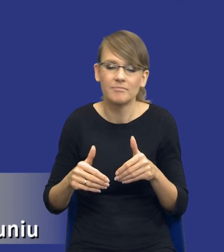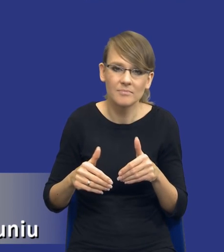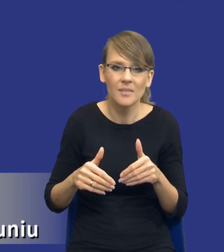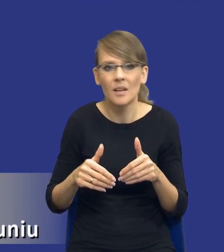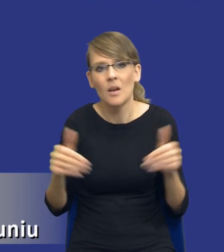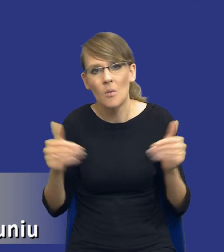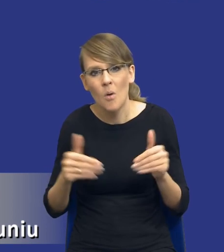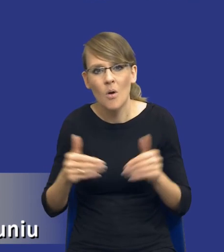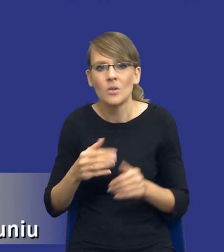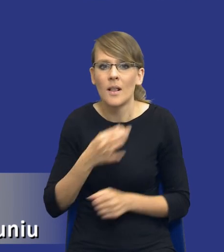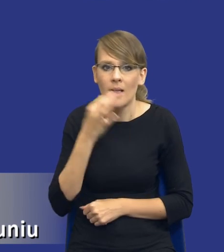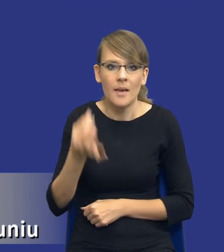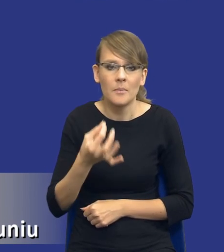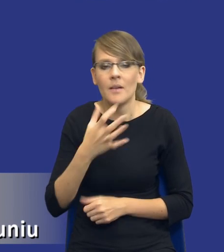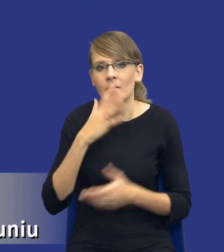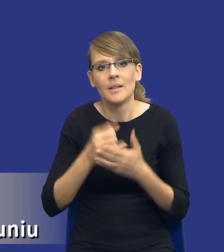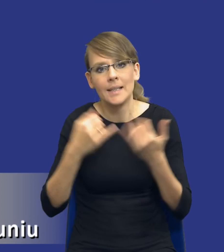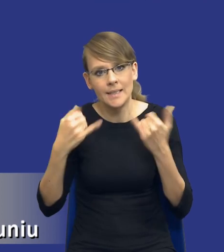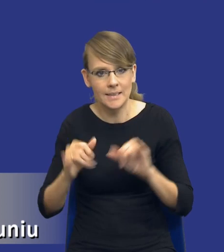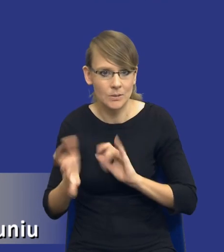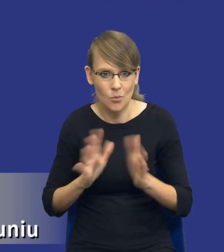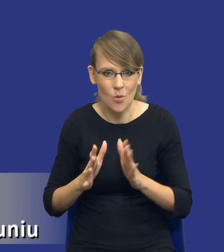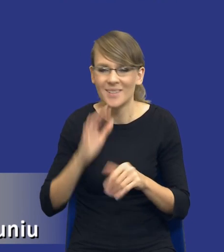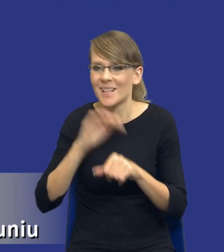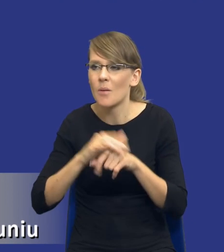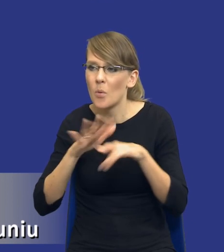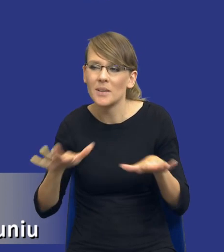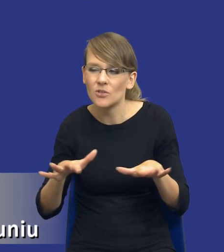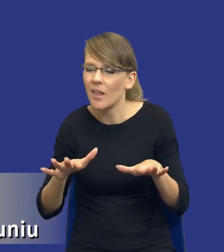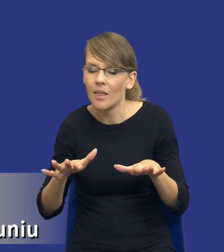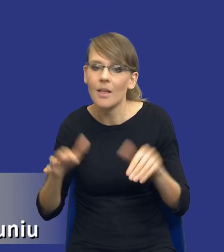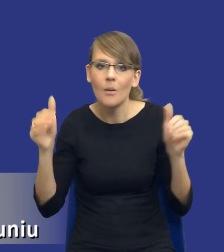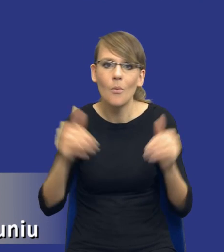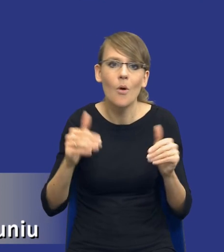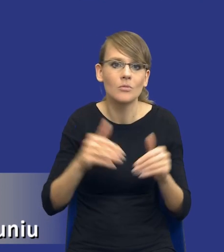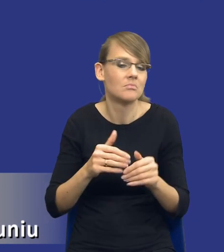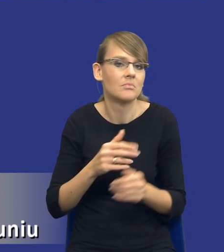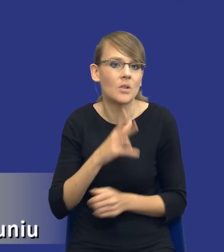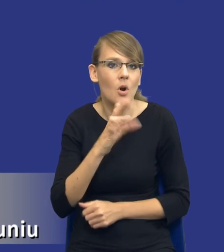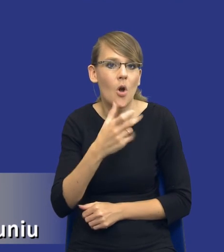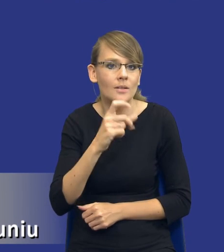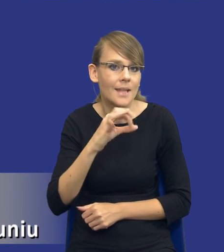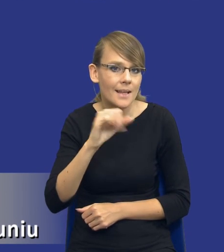z tym użyć jakiegoś innego instrumentu, niekoniecznie zamówienia publiczne. Może to powinna być koncesja na usługi lub roboty budowlane.